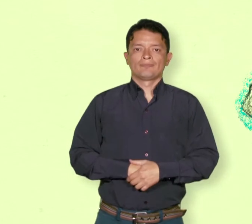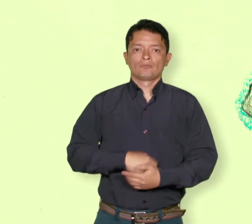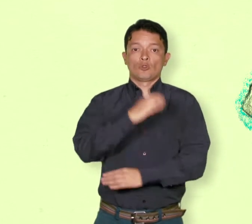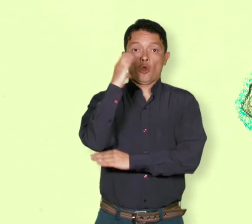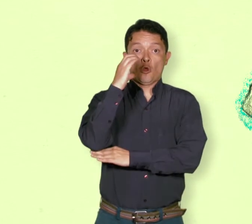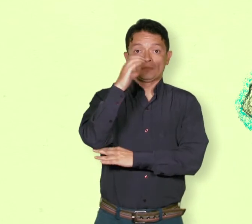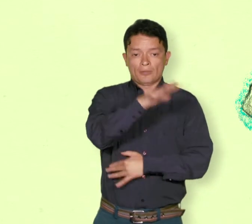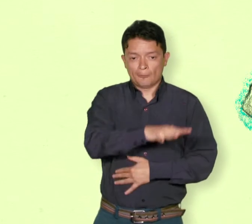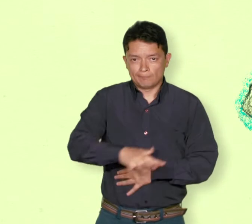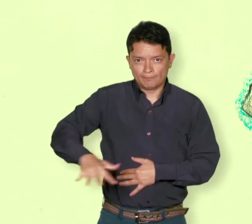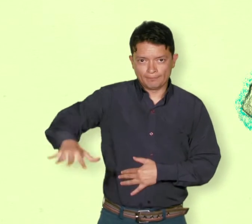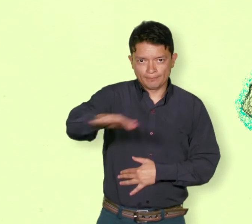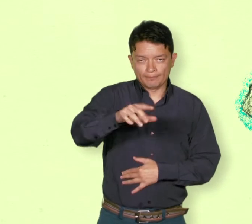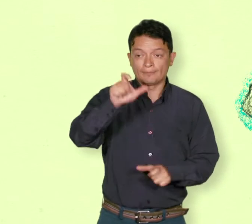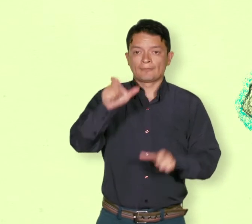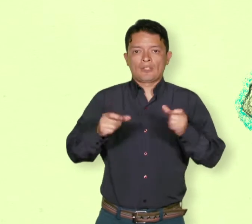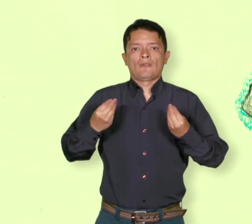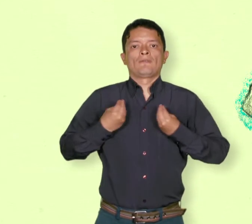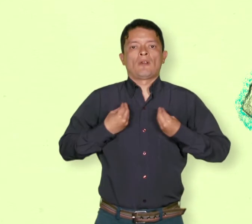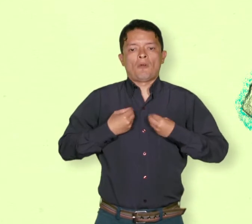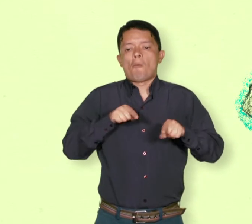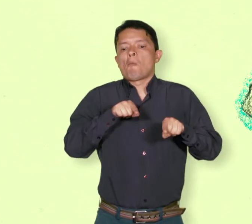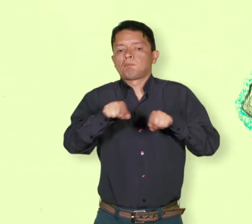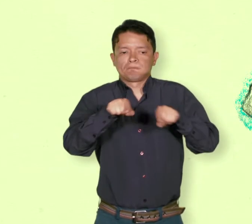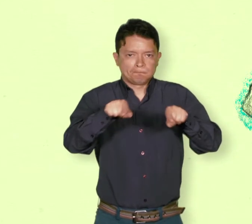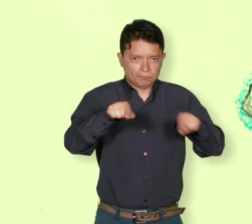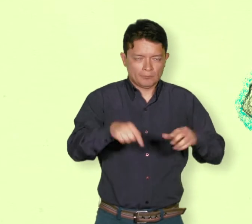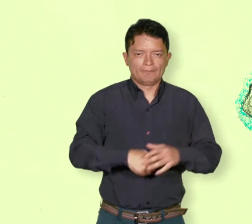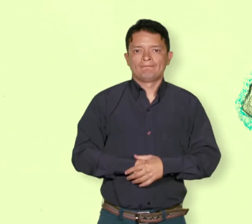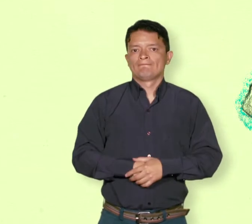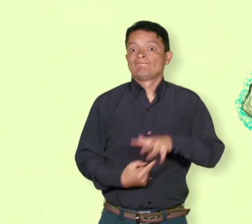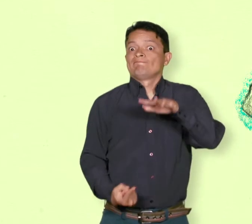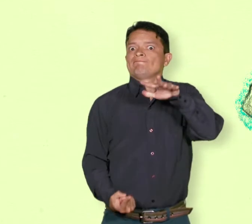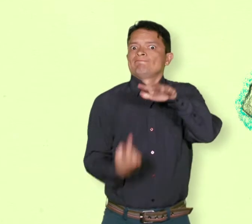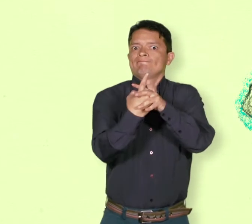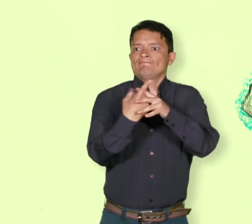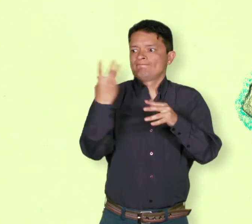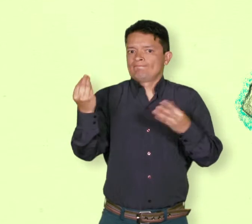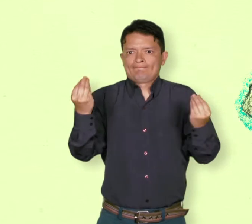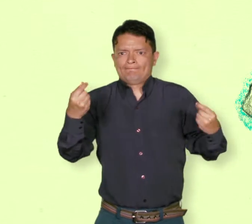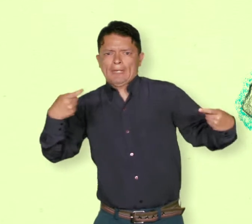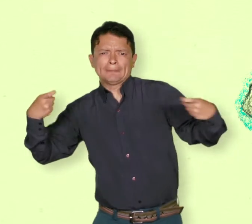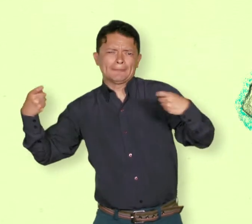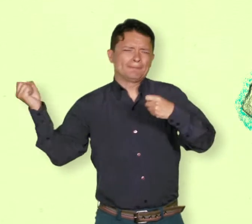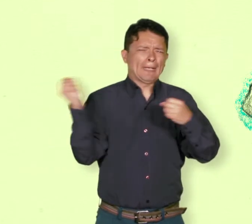De refugiados o desplazados Acción de recibir una o varias personas